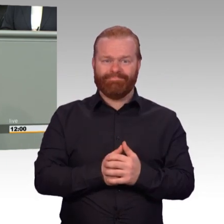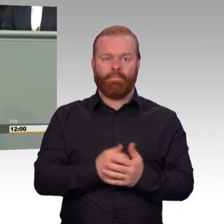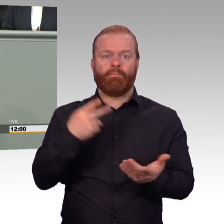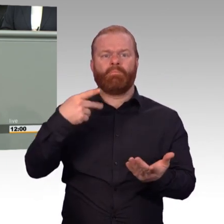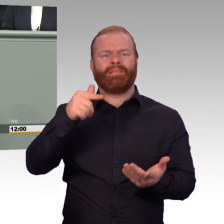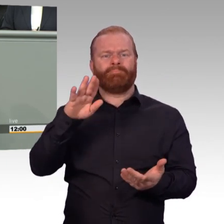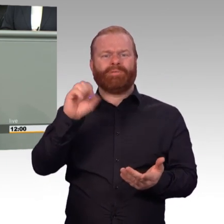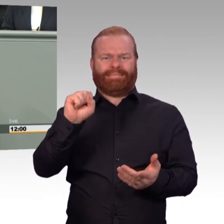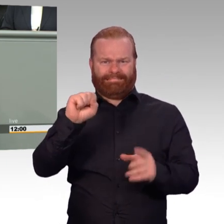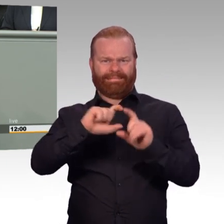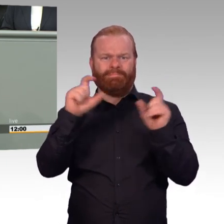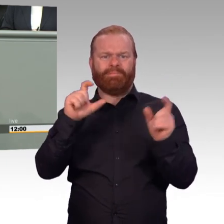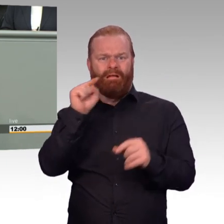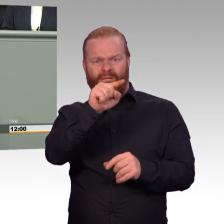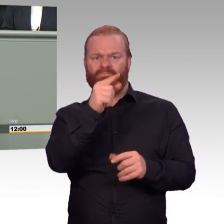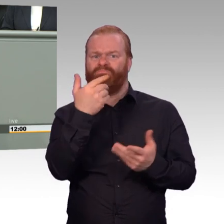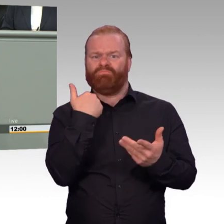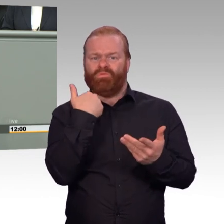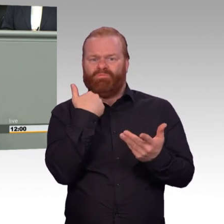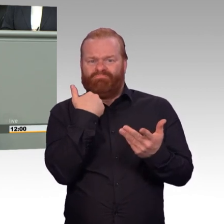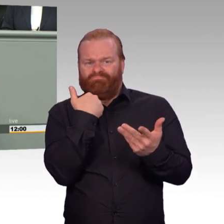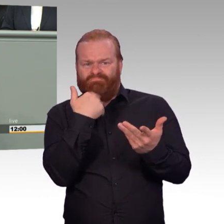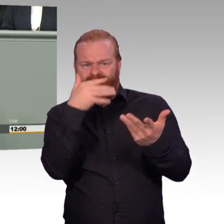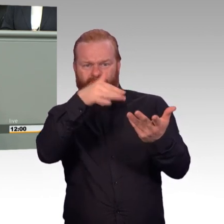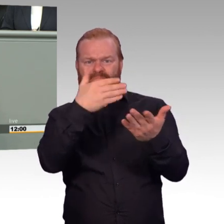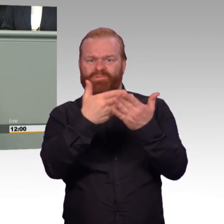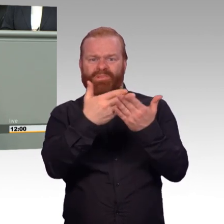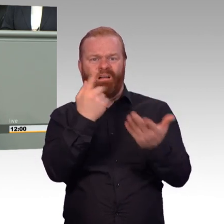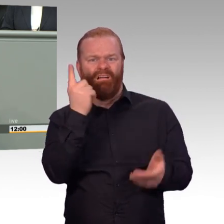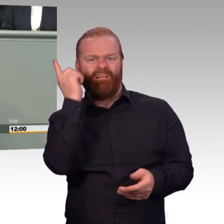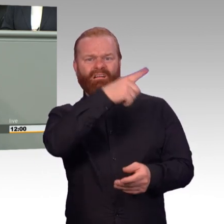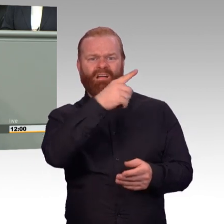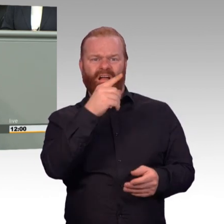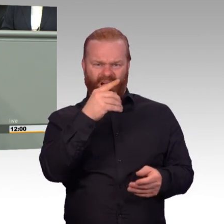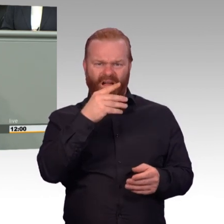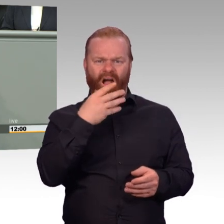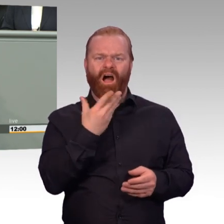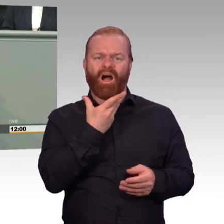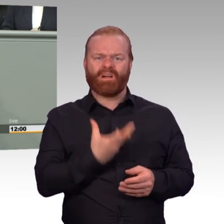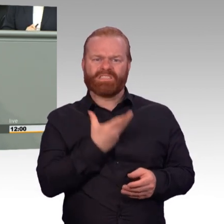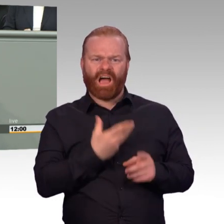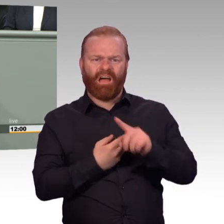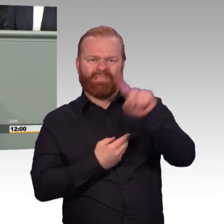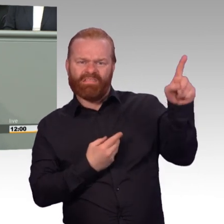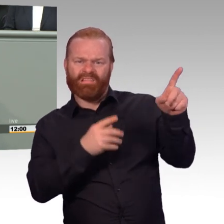Und jetzt, das ist meine normale Stimme, das sind Führungsmittel, Entschuldigung. Im fünften Jahr der Zeitrechnung in der Zeit